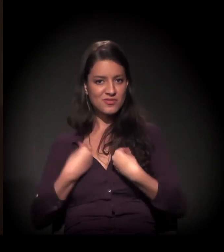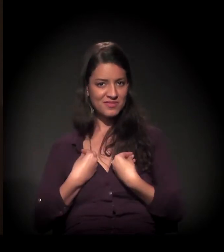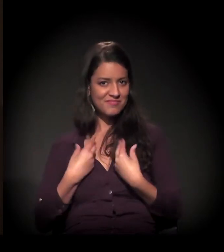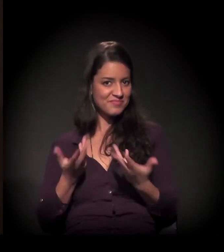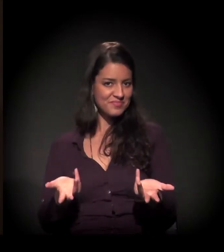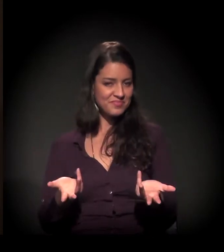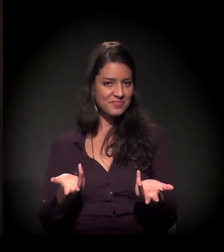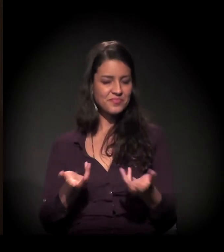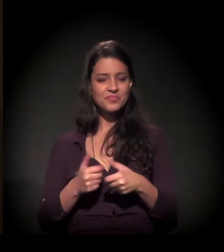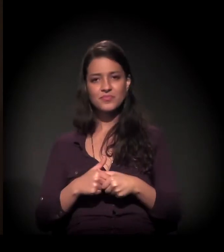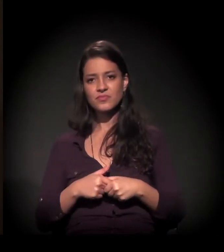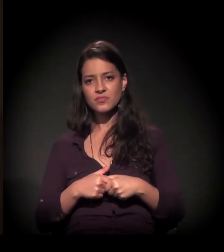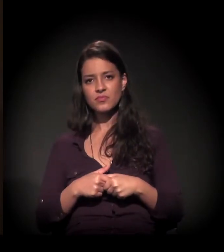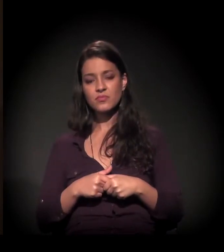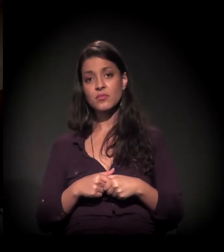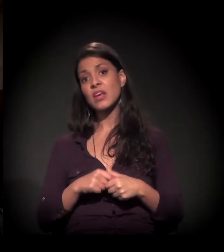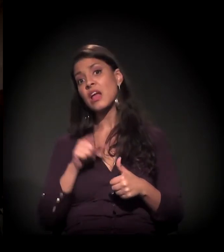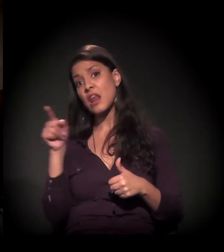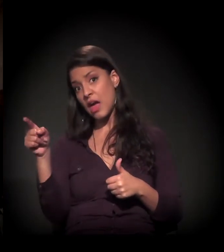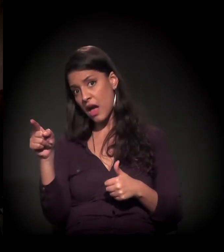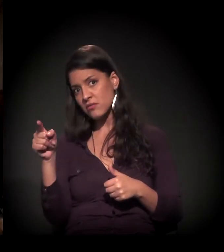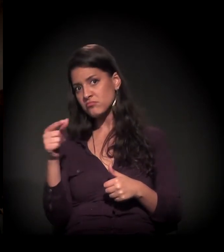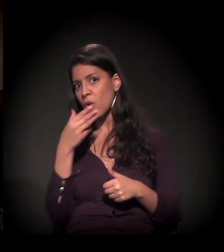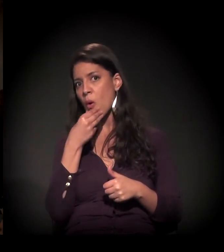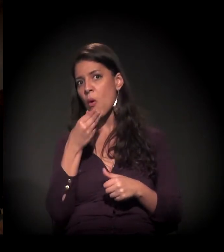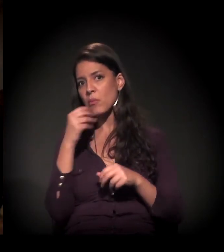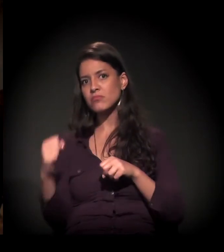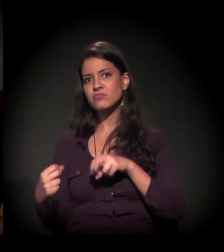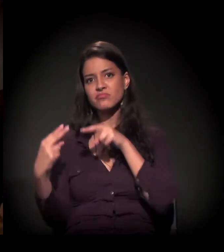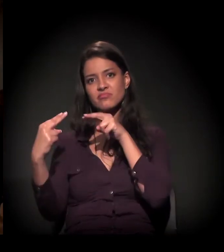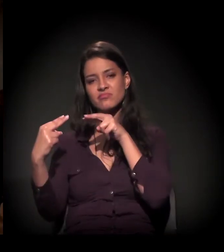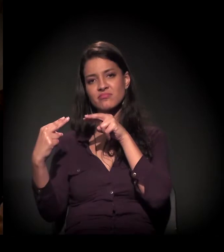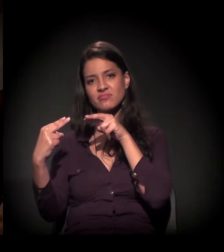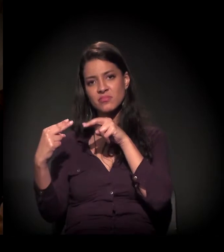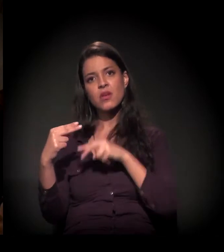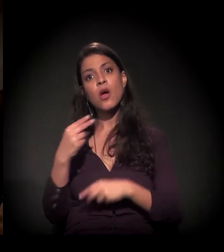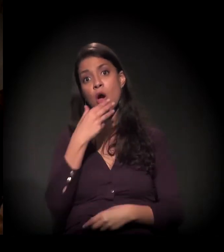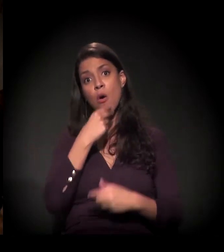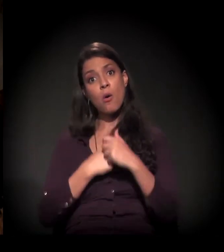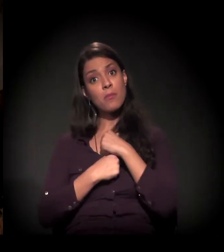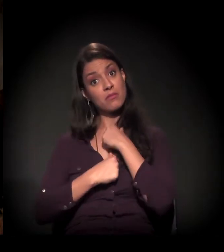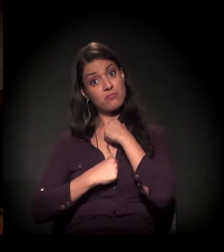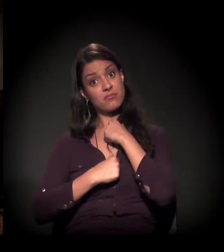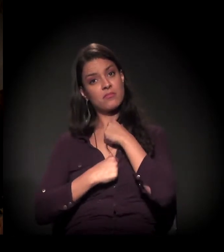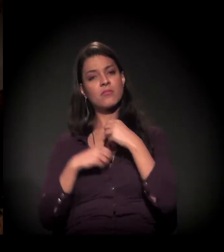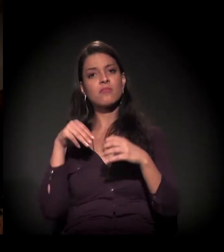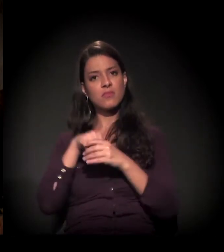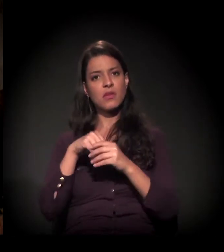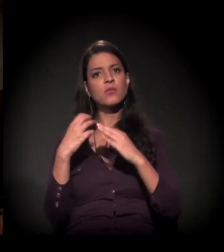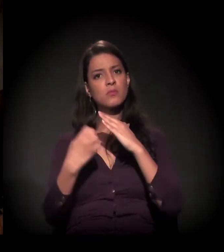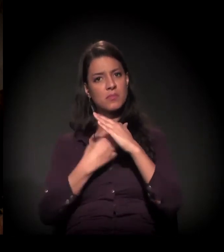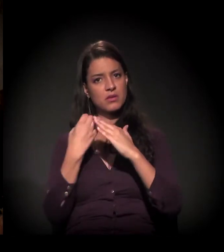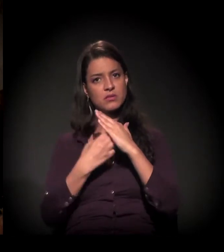Lá eu conheci o meu marido. Ele era um executivo da empresa,